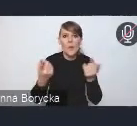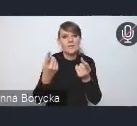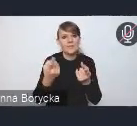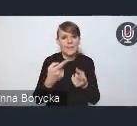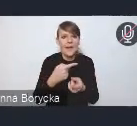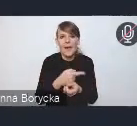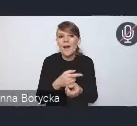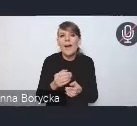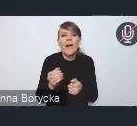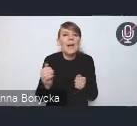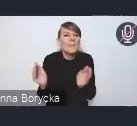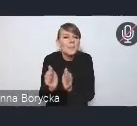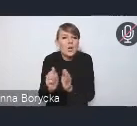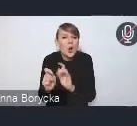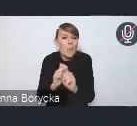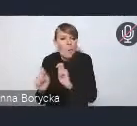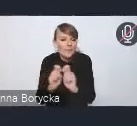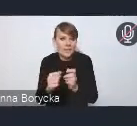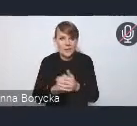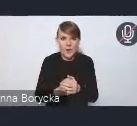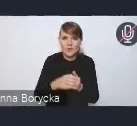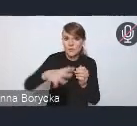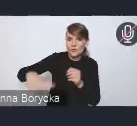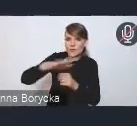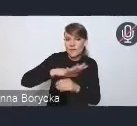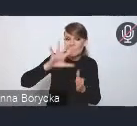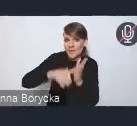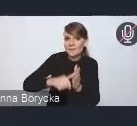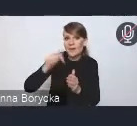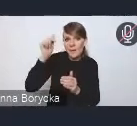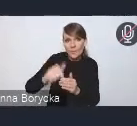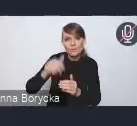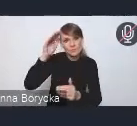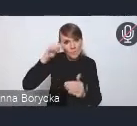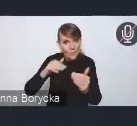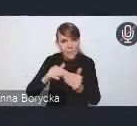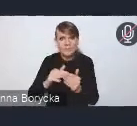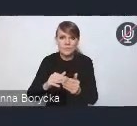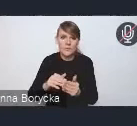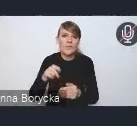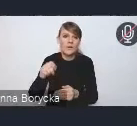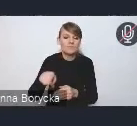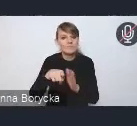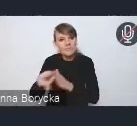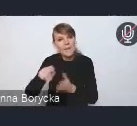na przystosowanie przestrzeni miejskich w większym stopniu dla ruchu pieszego, rowerowego,